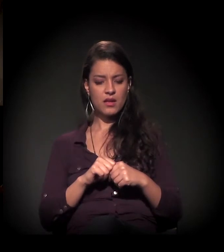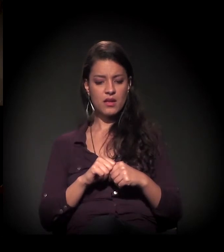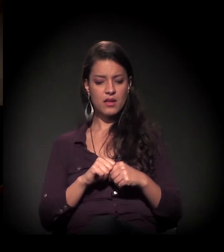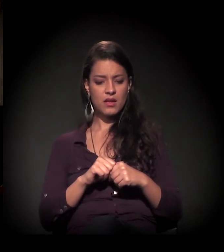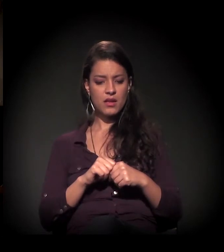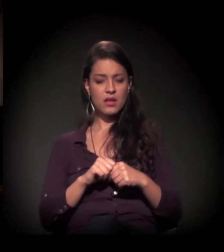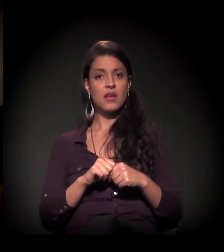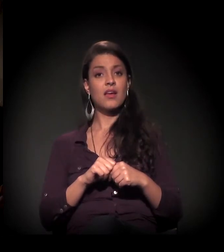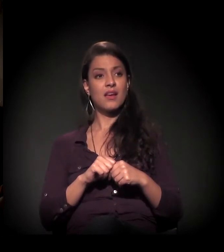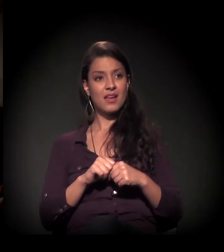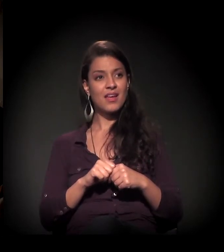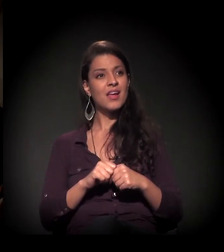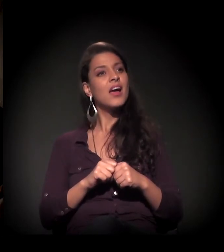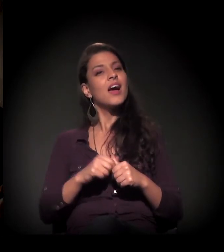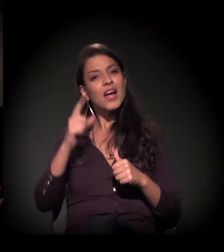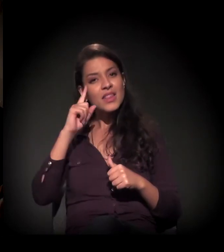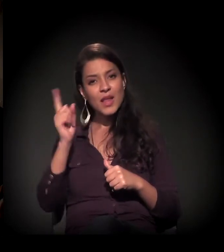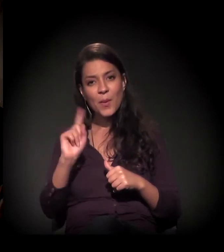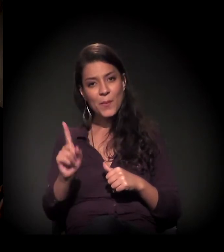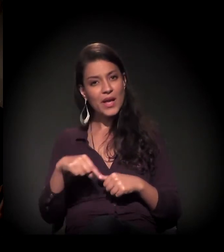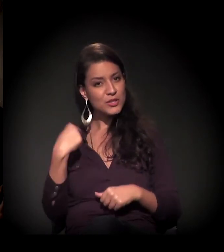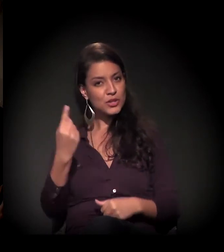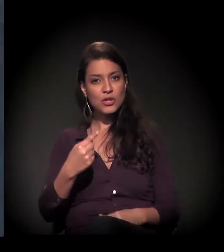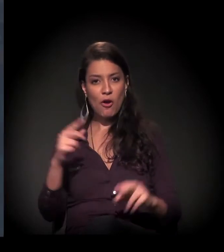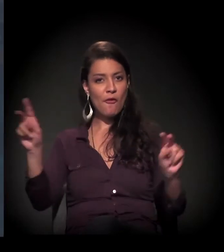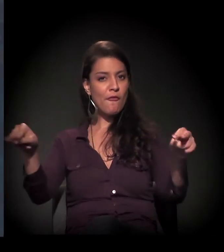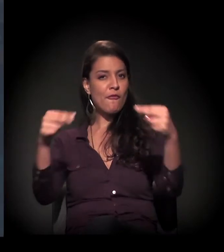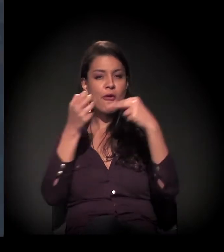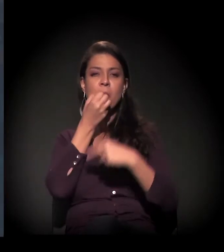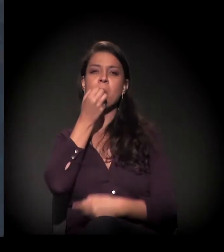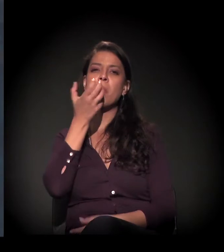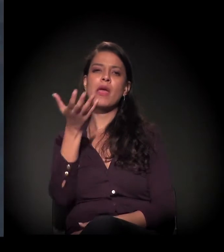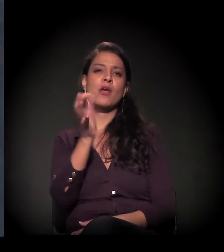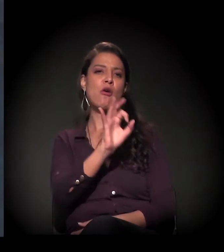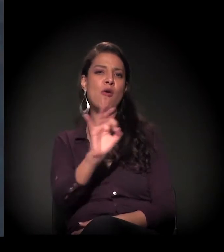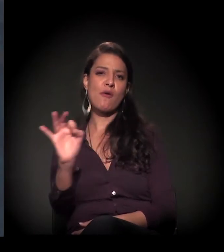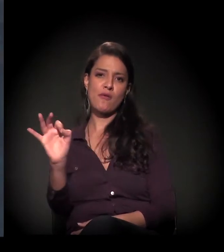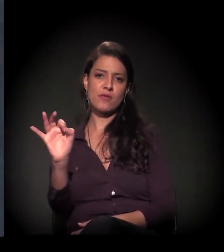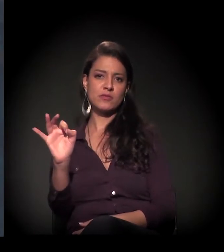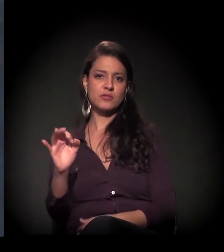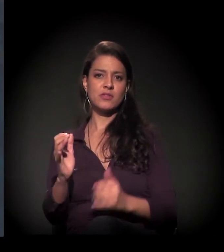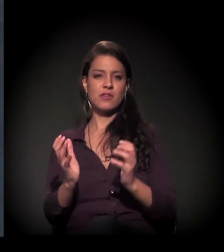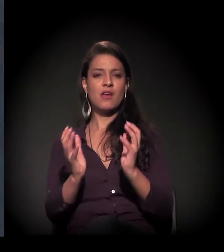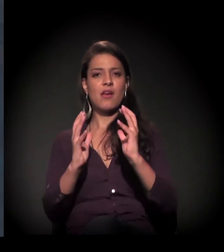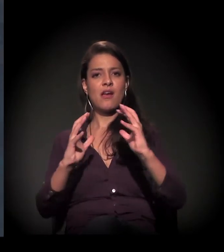não pense que nós somos bem-vistos no entorno